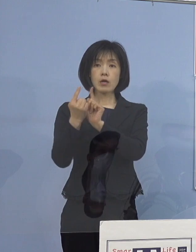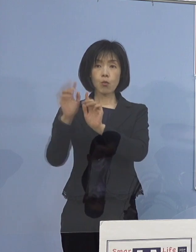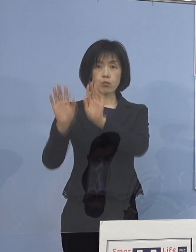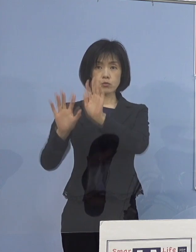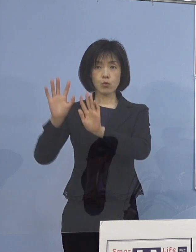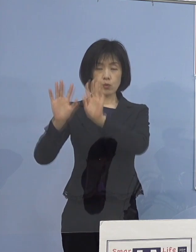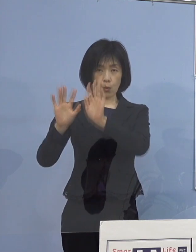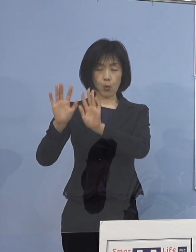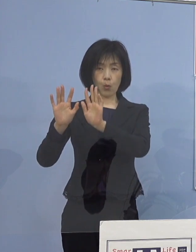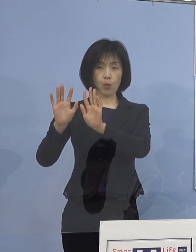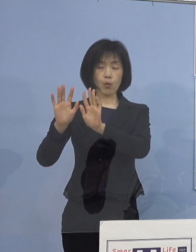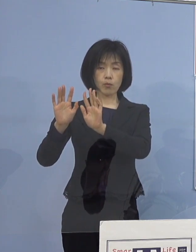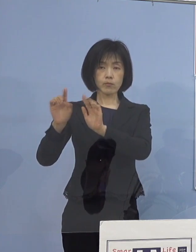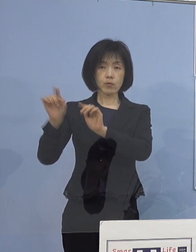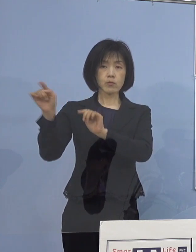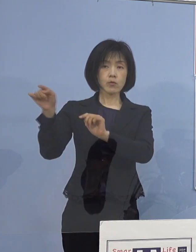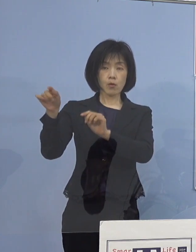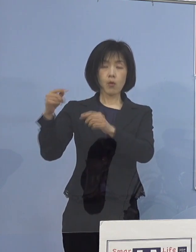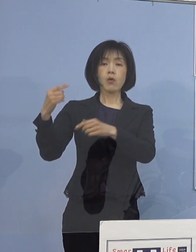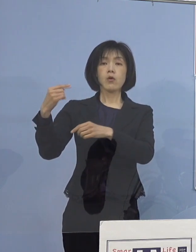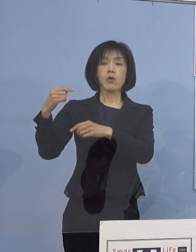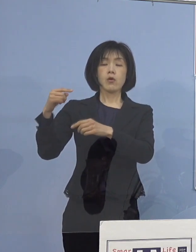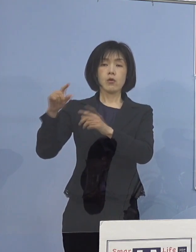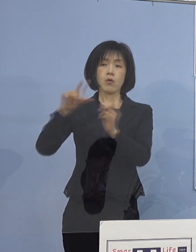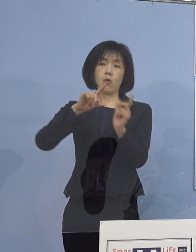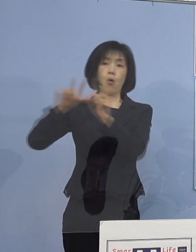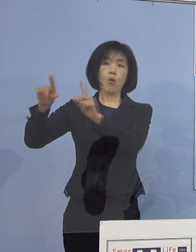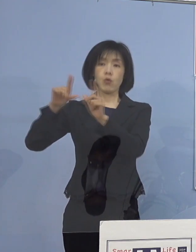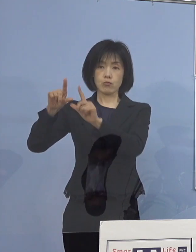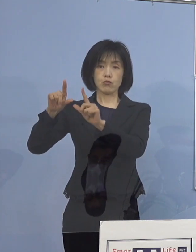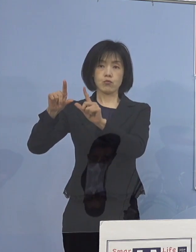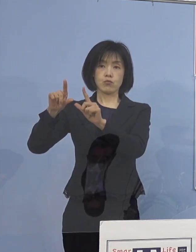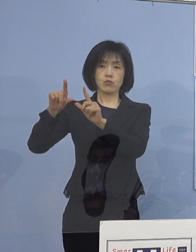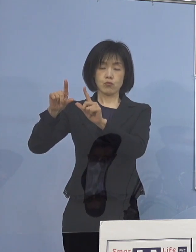ご報告を既に 教育委員会にいただいたところであります